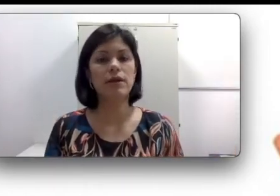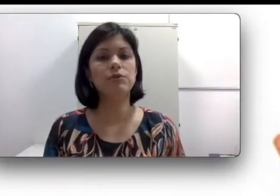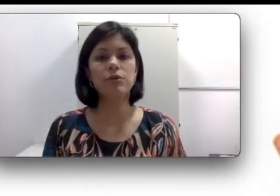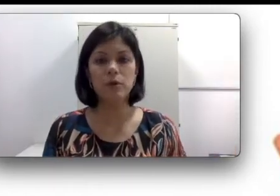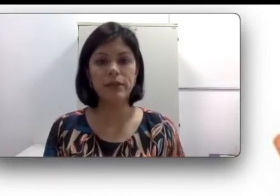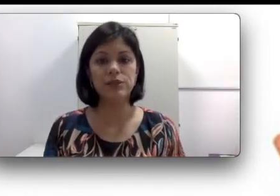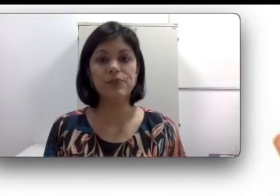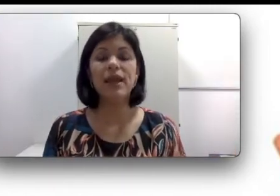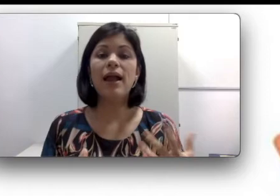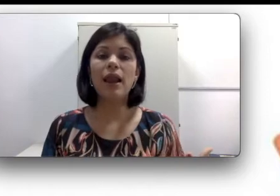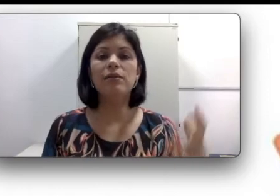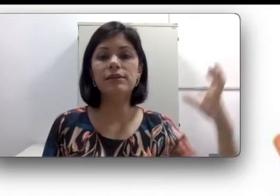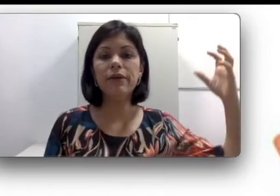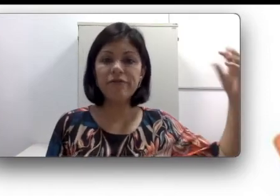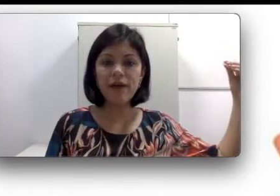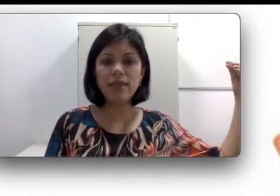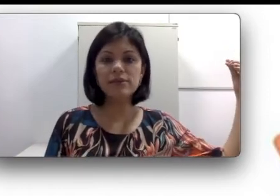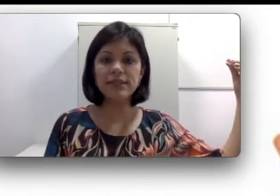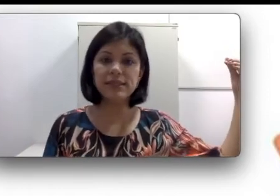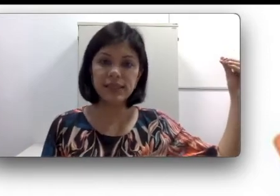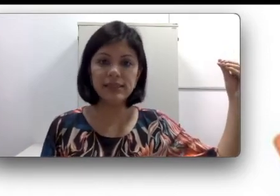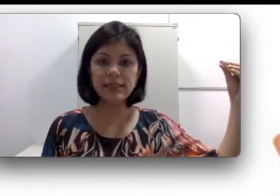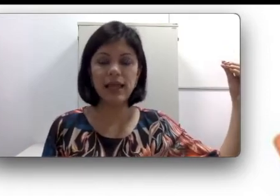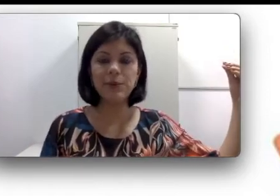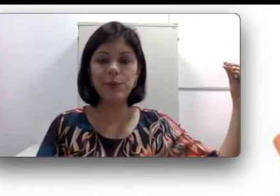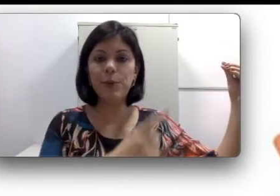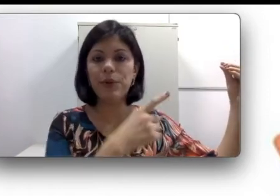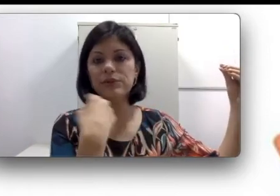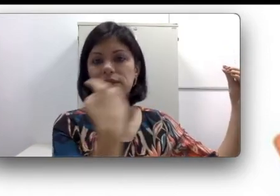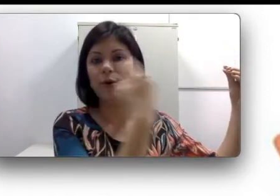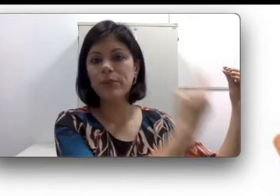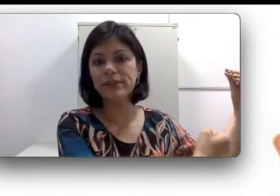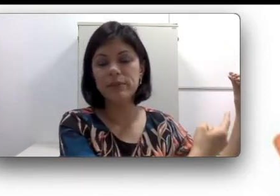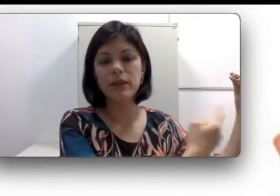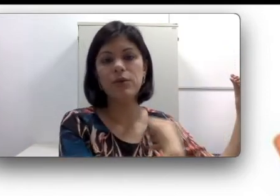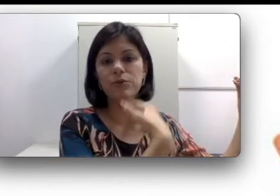normalmente. Claro que se às vezes falar desse lado, eu posso não perceber ou não